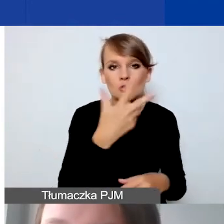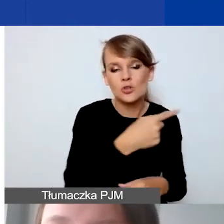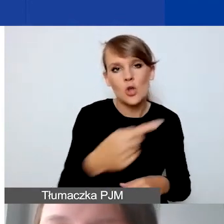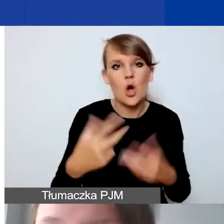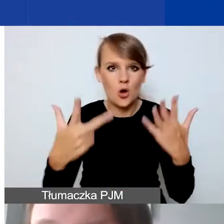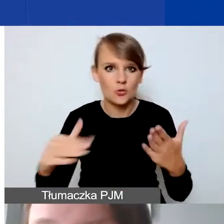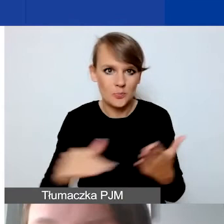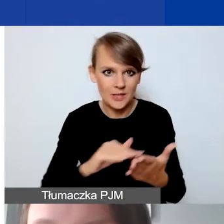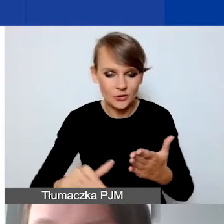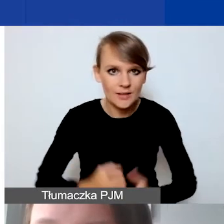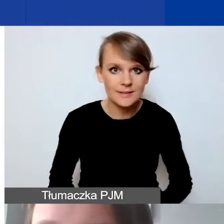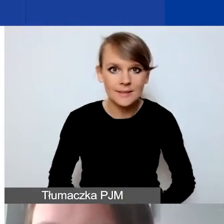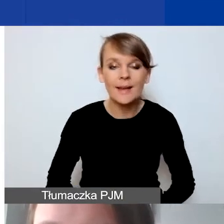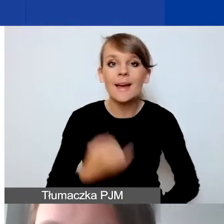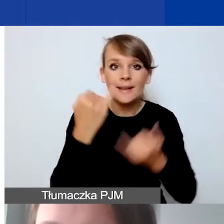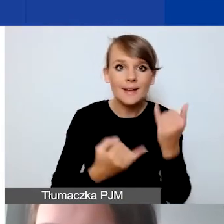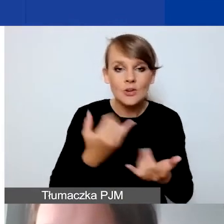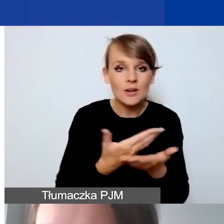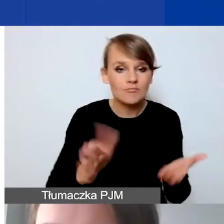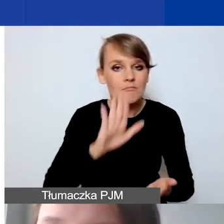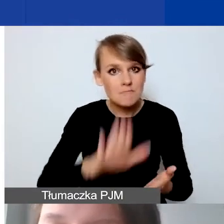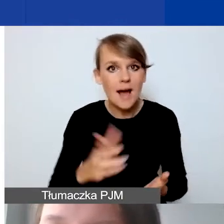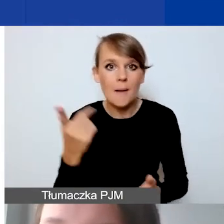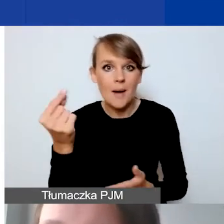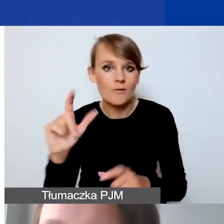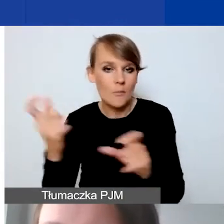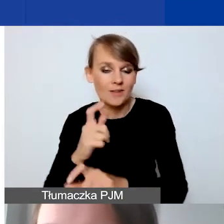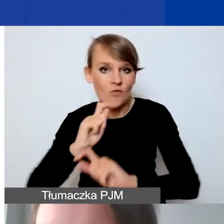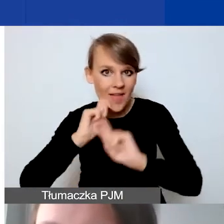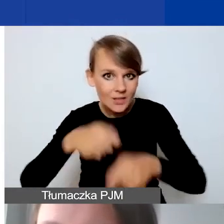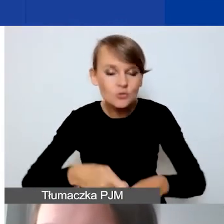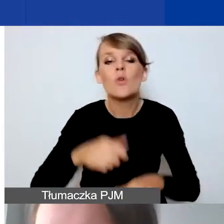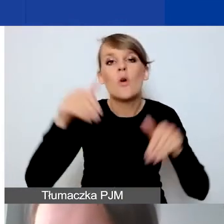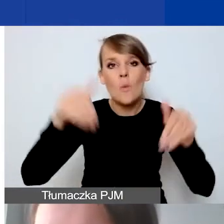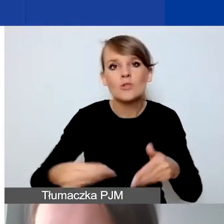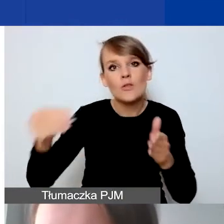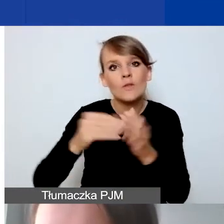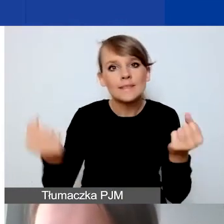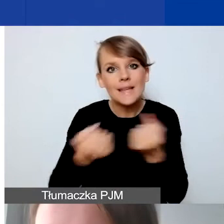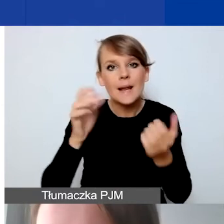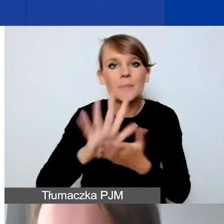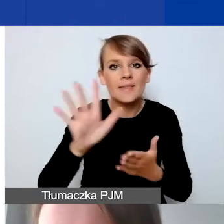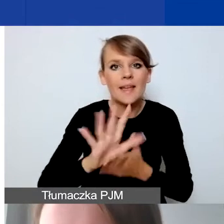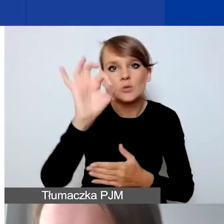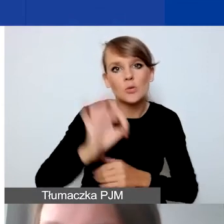Jeżeli macie państwo partnera z Państw-Darczyńców, można się starać jeszcze dodatkowo o 15% podstawowej kwoty grantu,